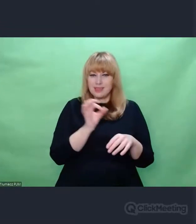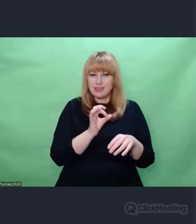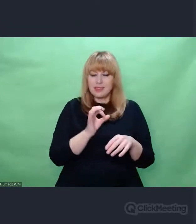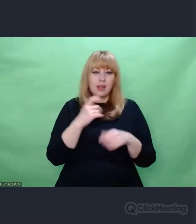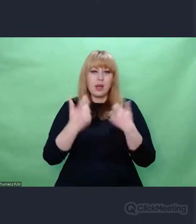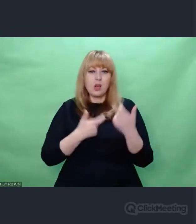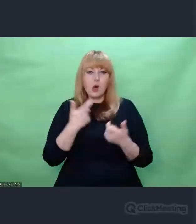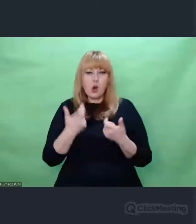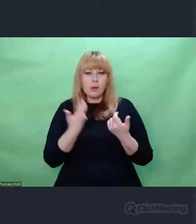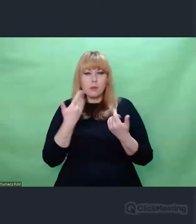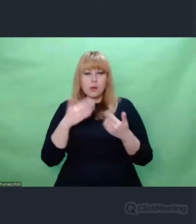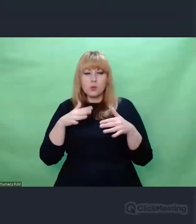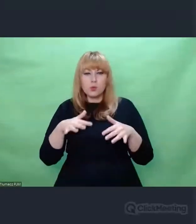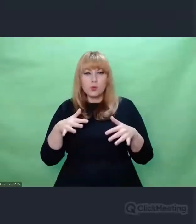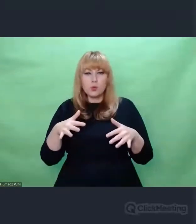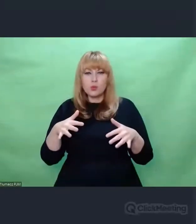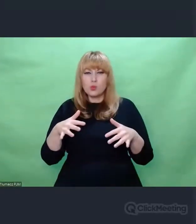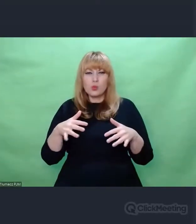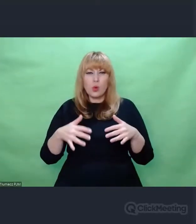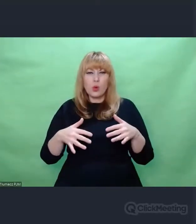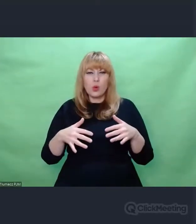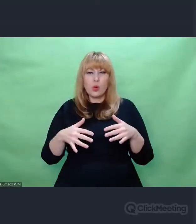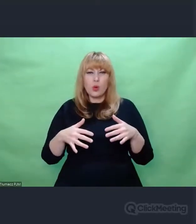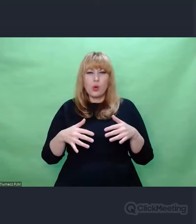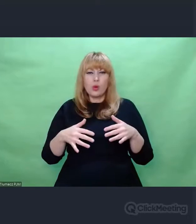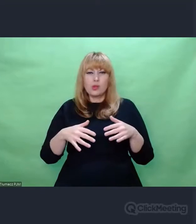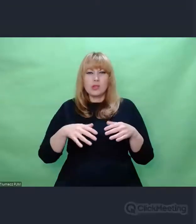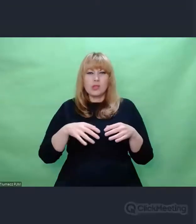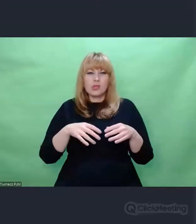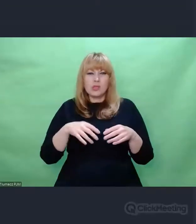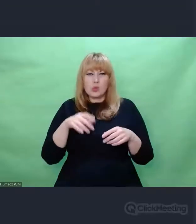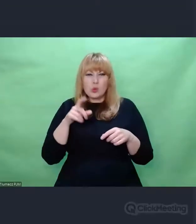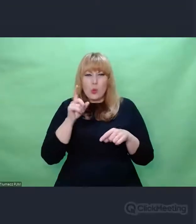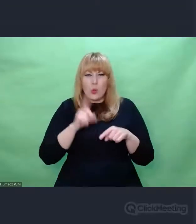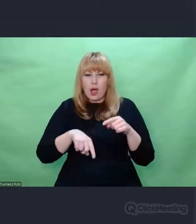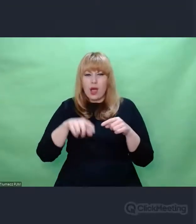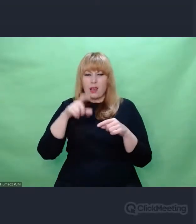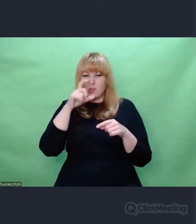byli tak blisko sztuki, to sztuka niczego nie usprawiedliwia.